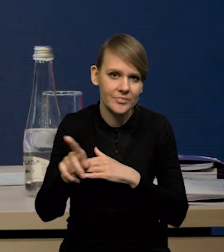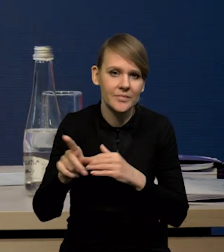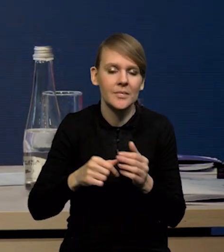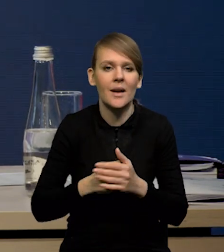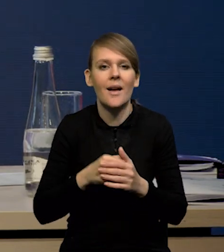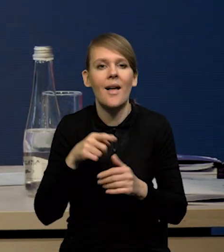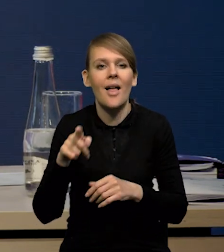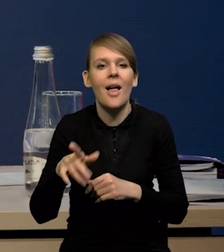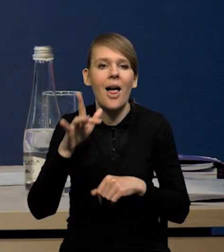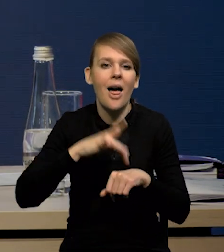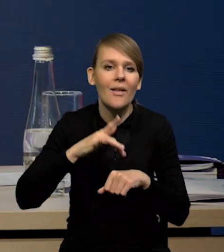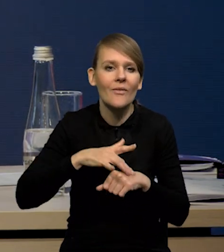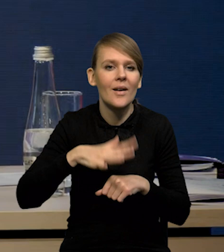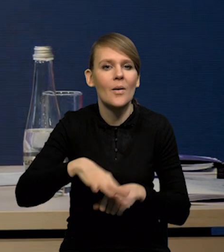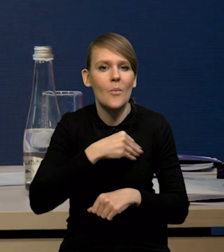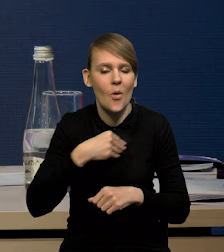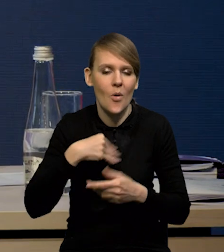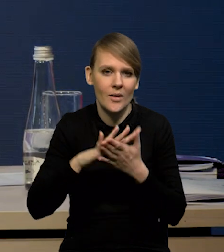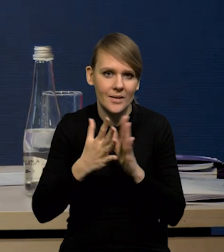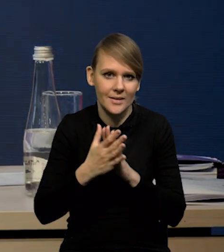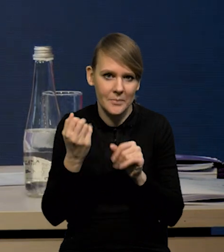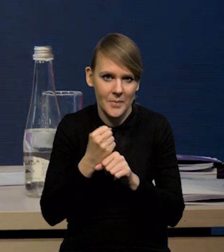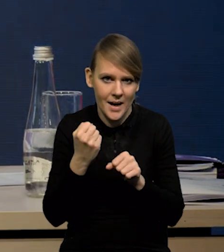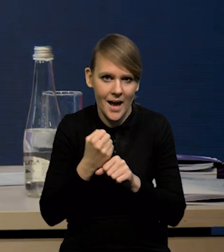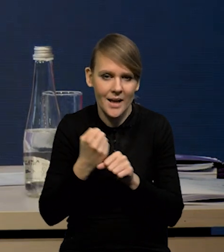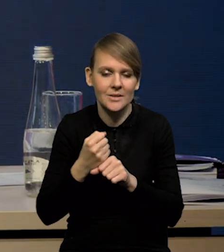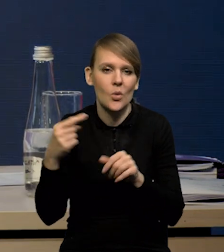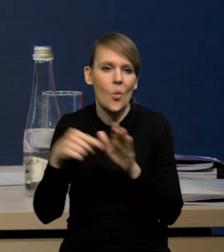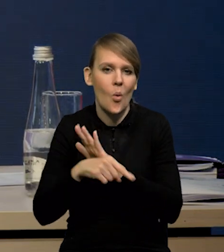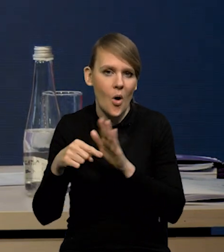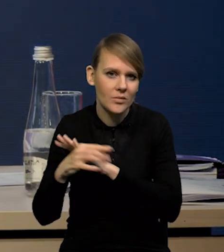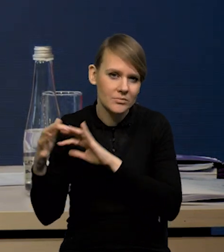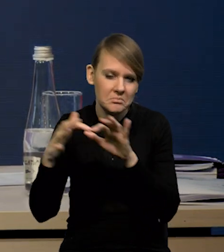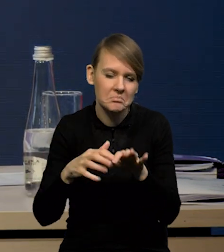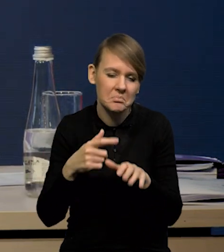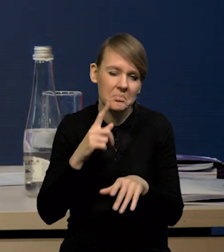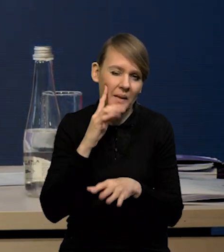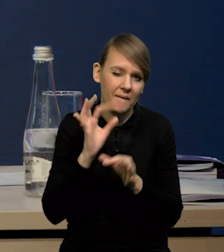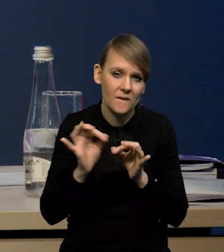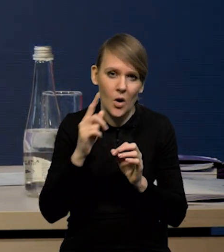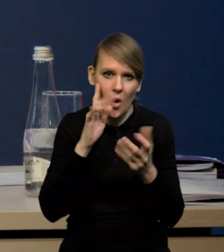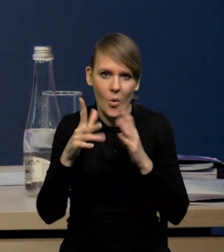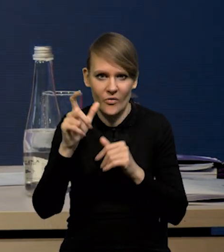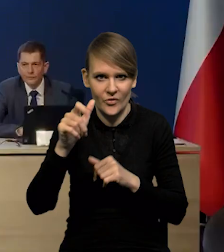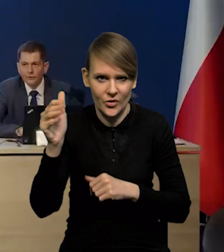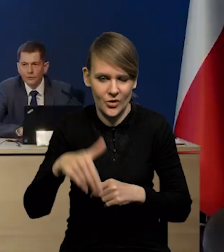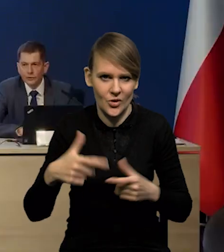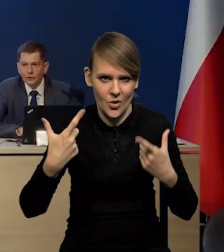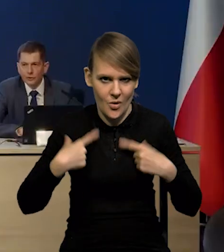Więc taki efekt netto na polski rynek pracy napływu uchodźców, szacujemy na około 200 000 osób.